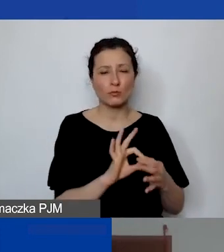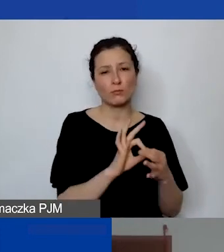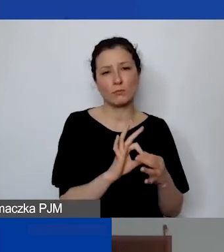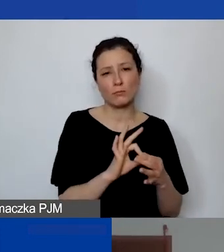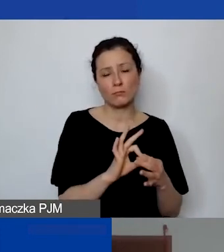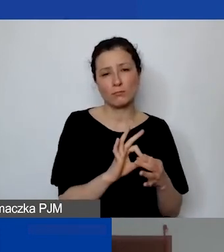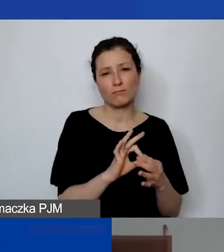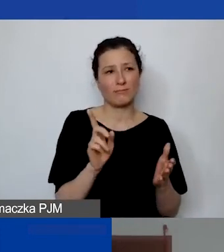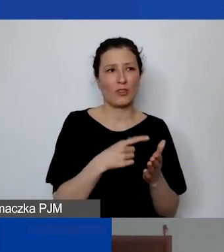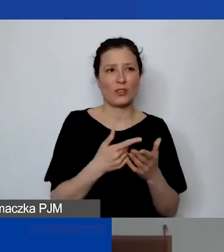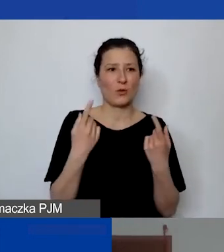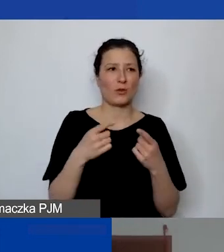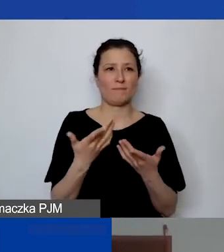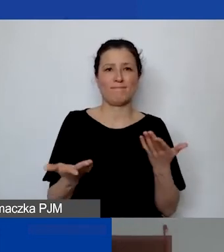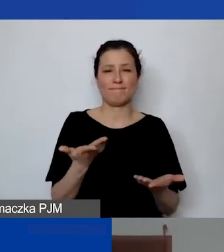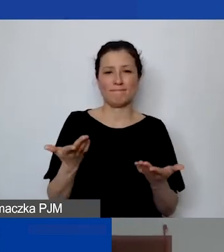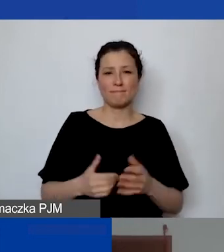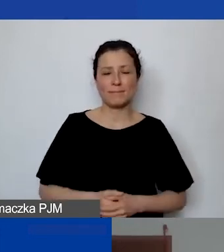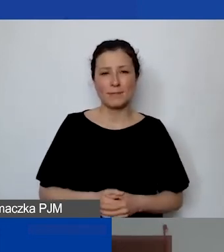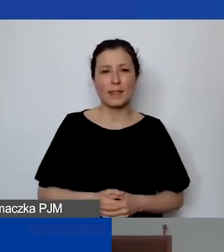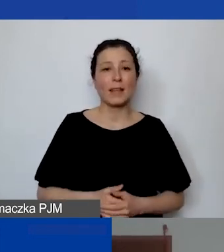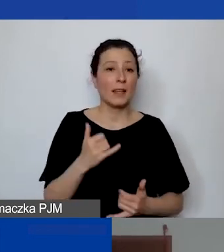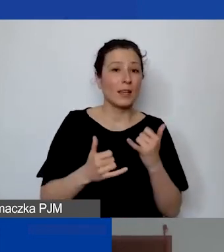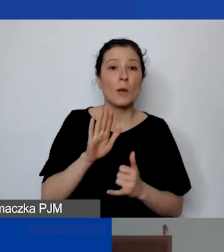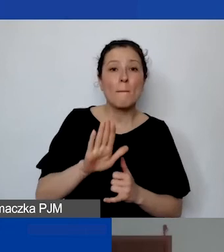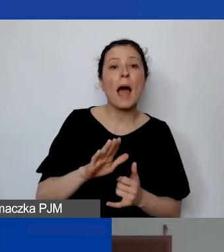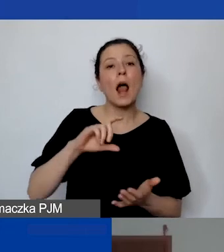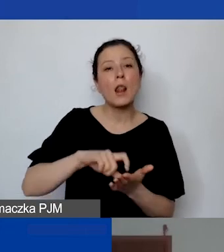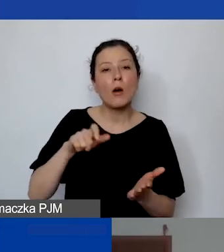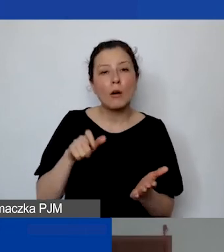Często organizacje, jeżeli mają lokal, to odnoszą się do powierzchni -